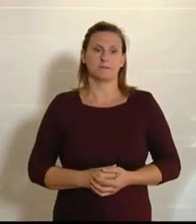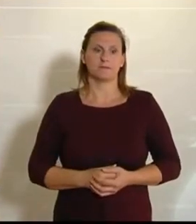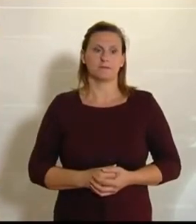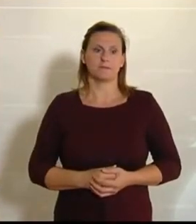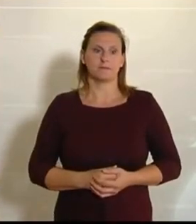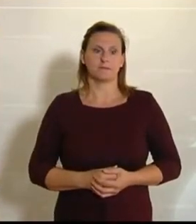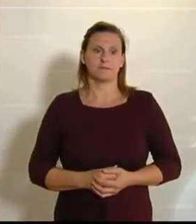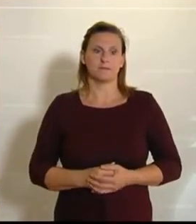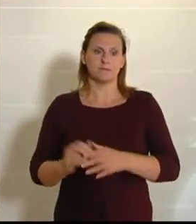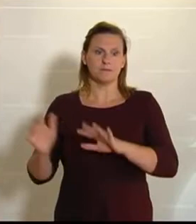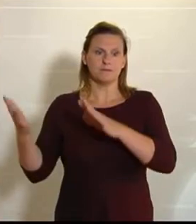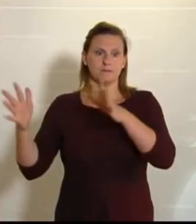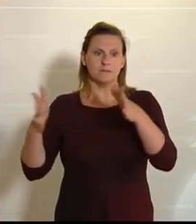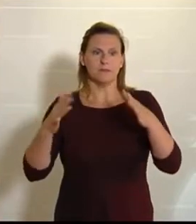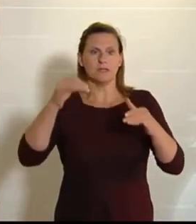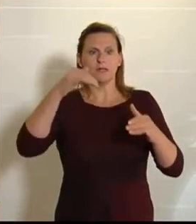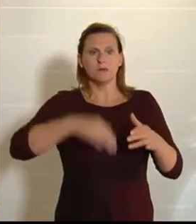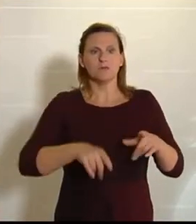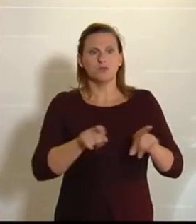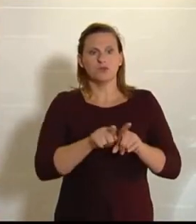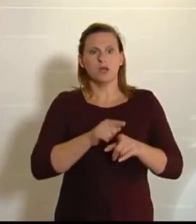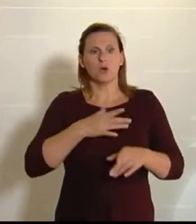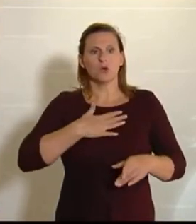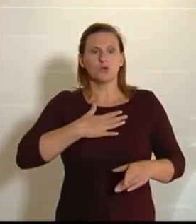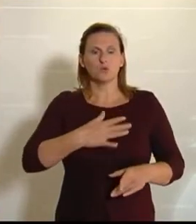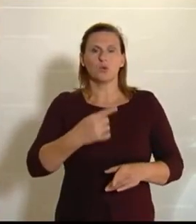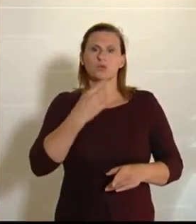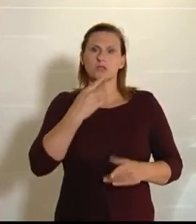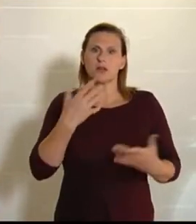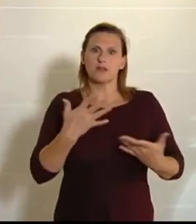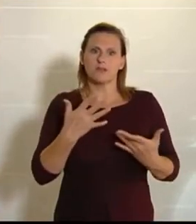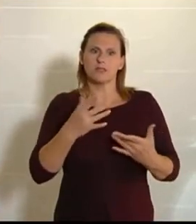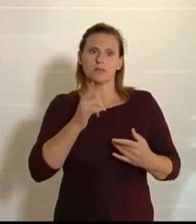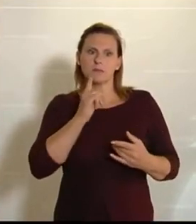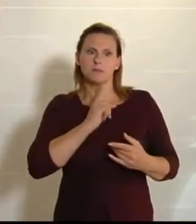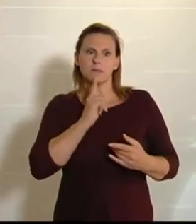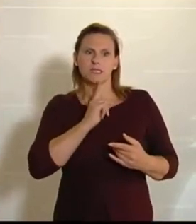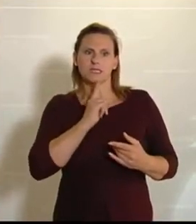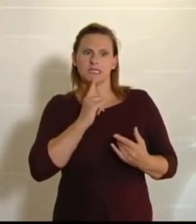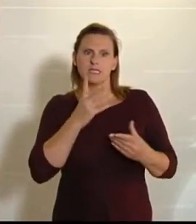Trotzdem muss man sagen, dass ein kleiner Beigeschmack dabei ist, denn die Regierung